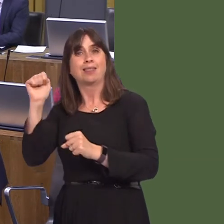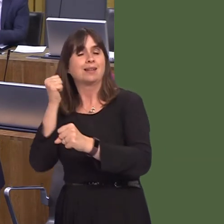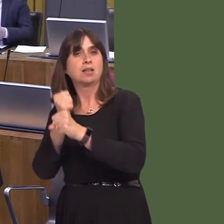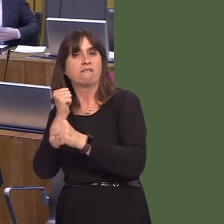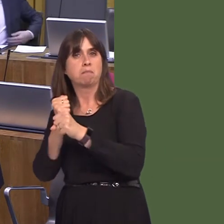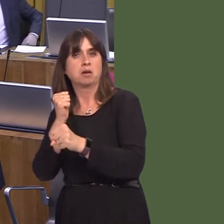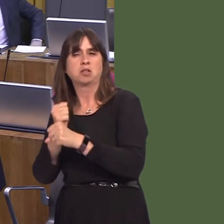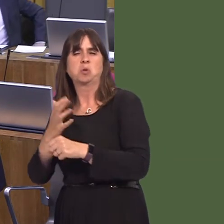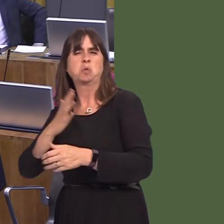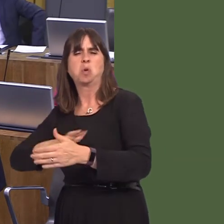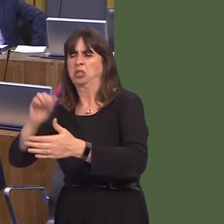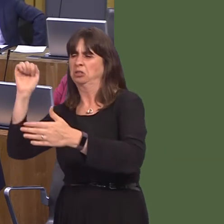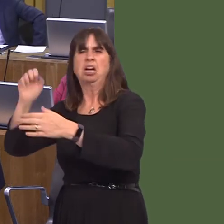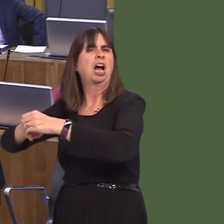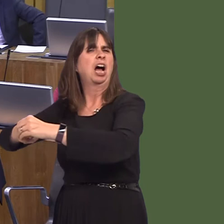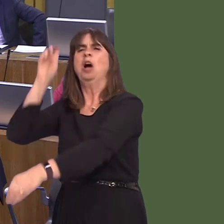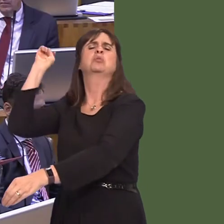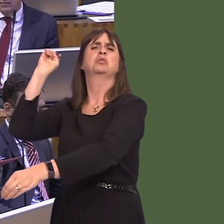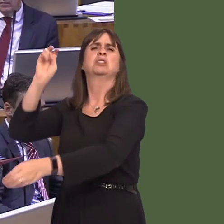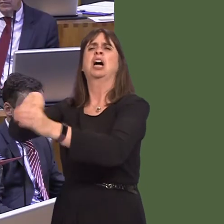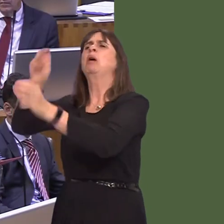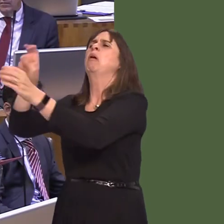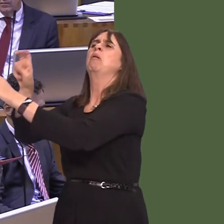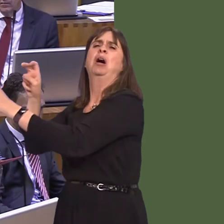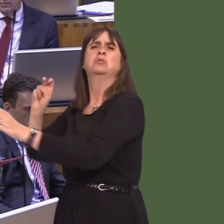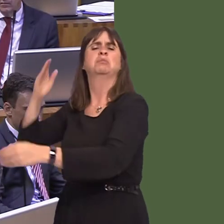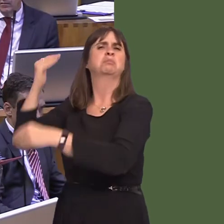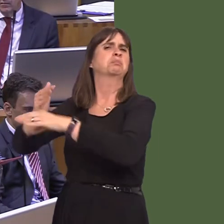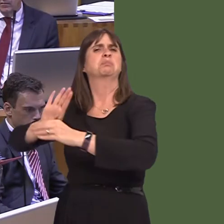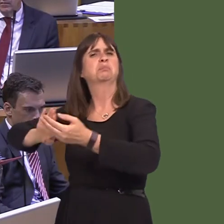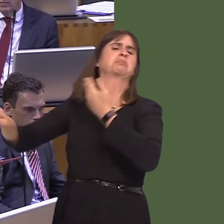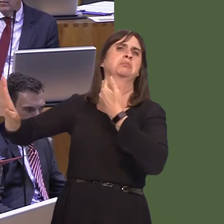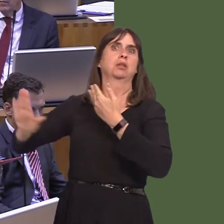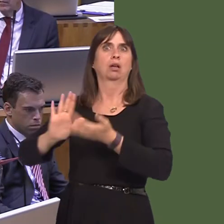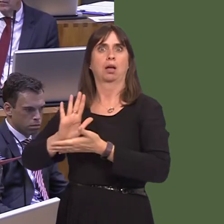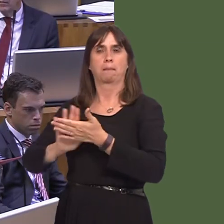determined on a hard Brexit, and absolutely determined to move it forward, come what may,